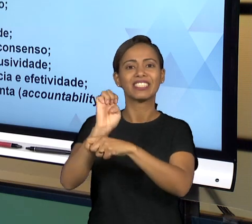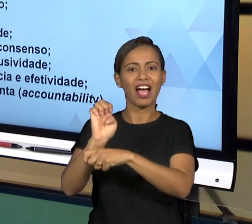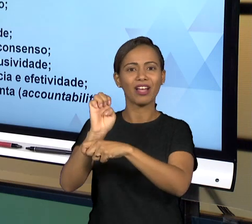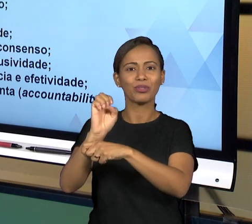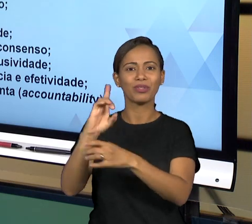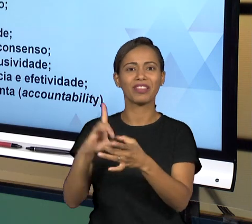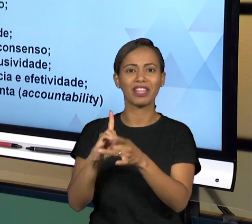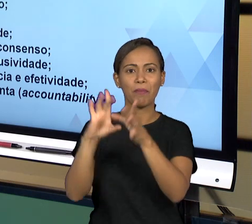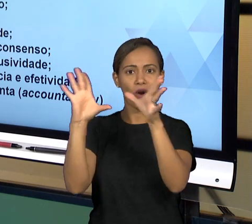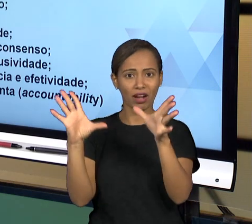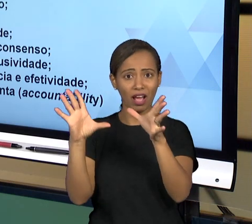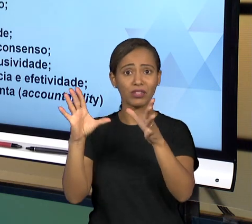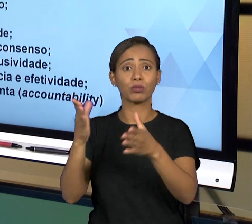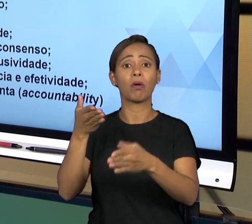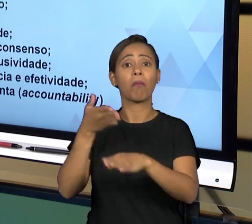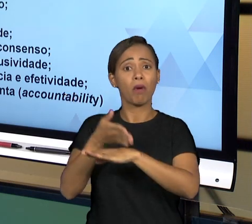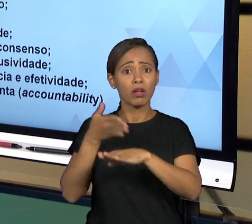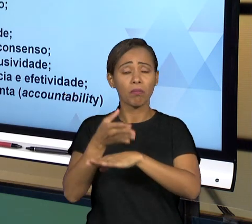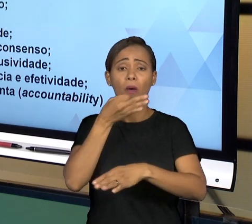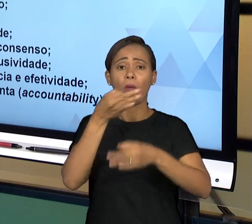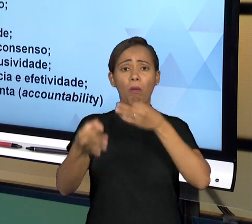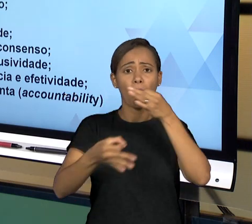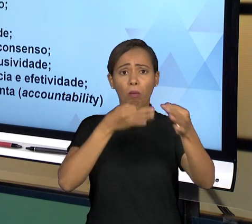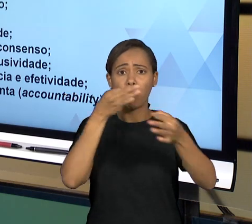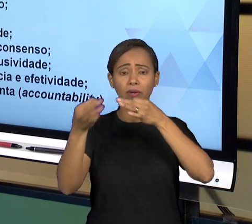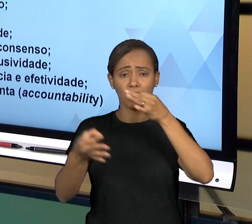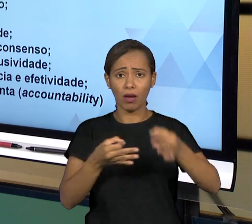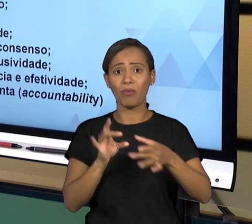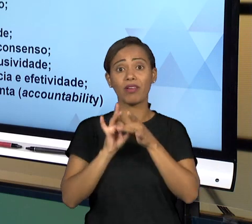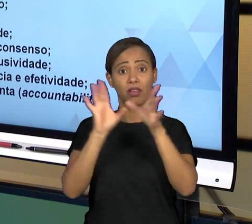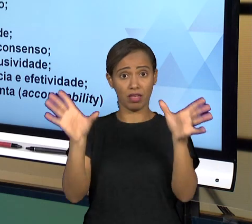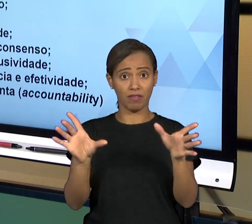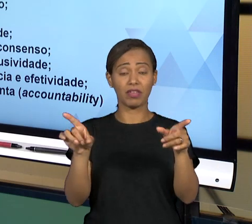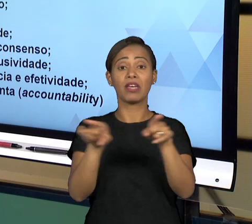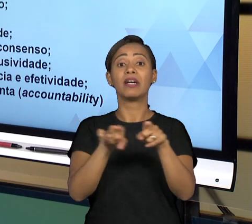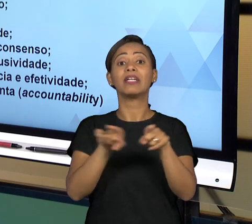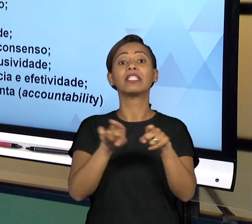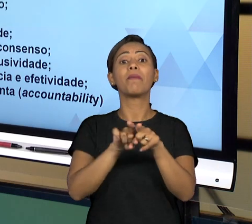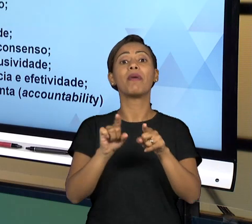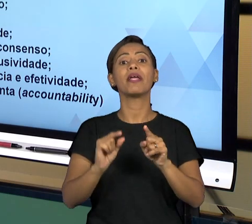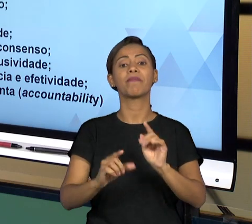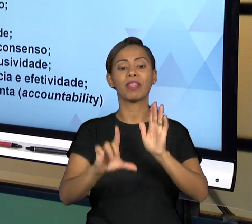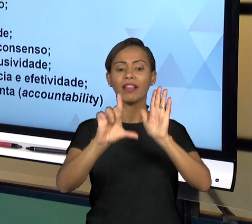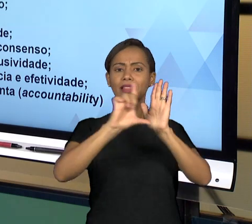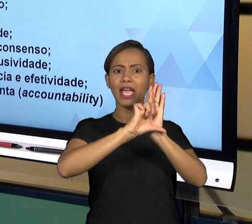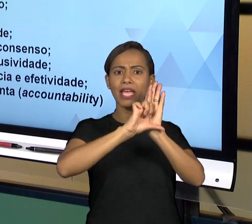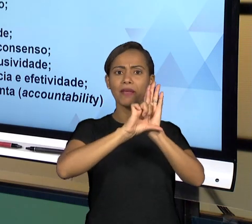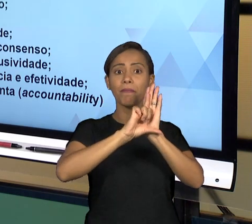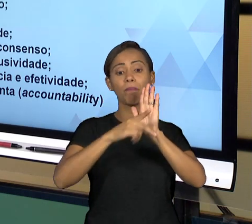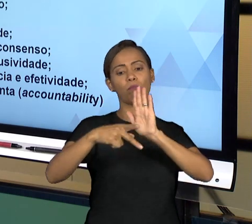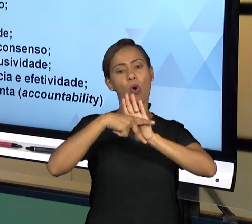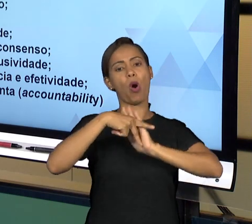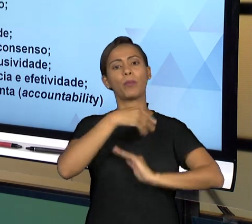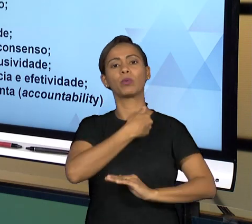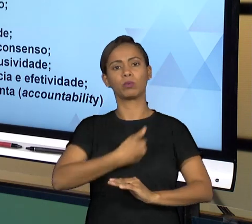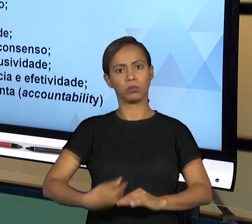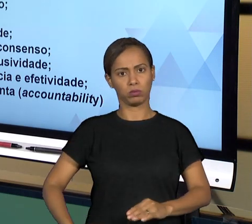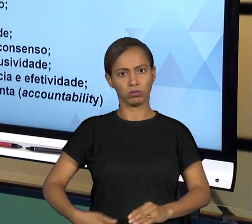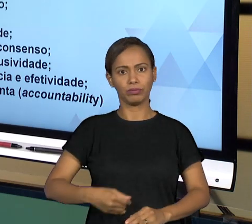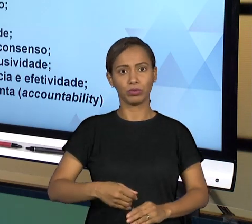SOBRETUDO À LEGALIDADE, OS PRINCÍPIOS DA ADMINISTRAÇÃO PÚBLICA, SEMPRE NO DEVER DE RESPEITAR O ESTADO E AS REGRAS DO ESTADO;